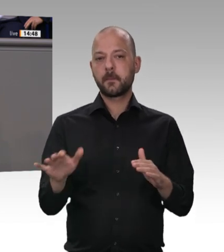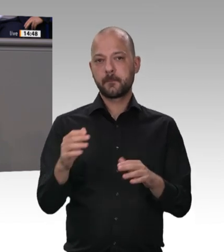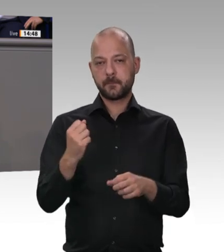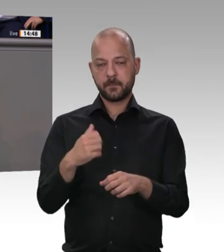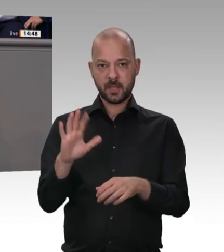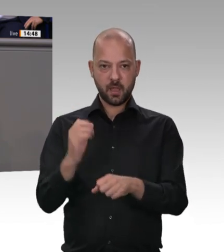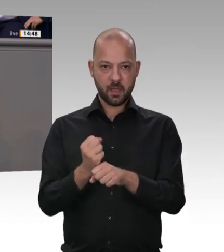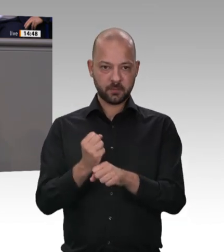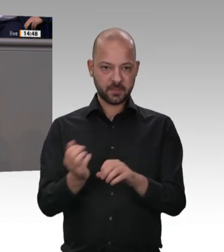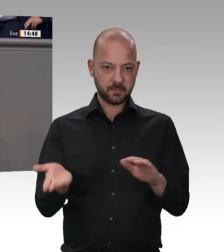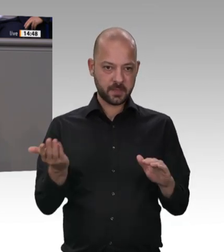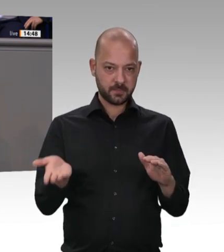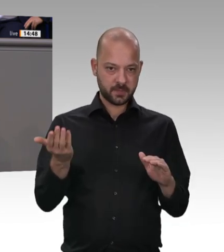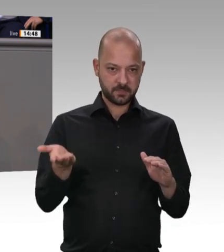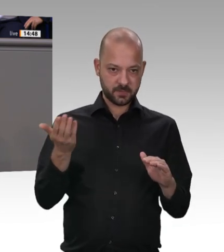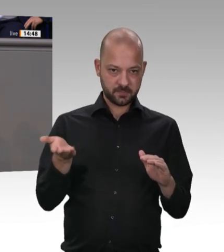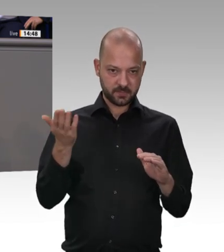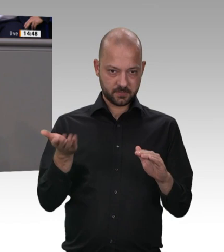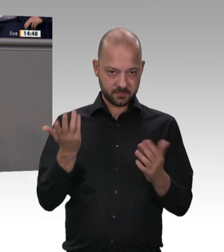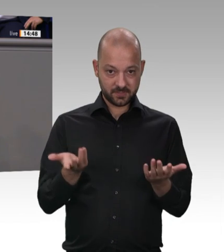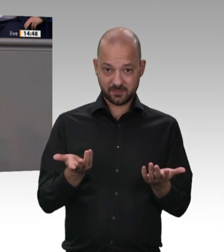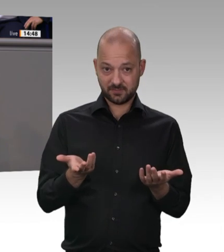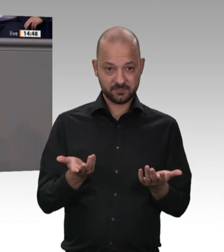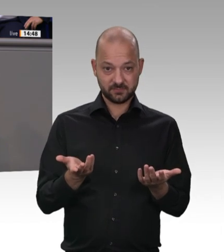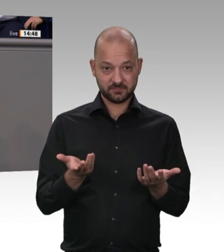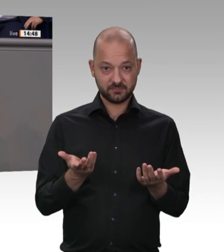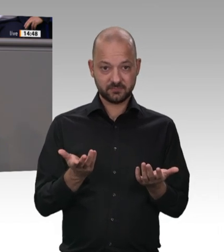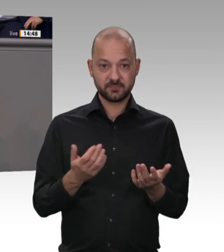eingeschlossen ist. Der Wortlaut im Antrag der Grünen ist deswegen falsch. Ich